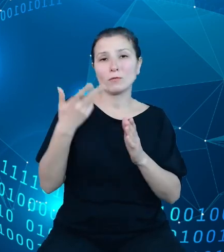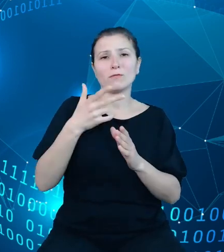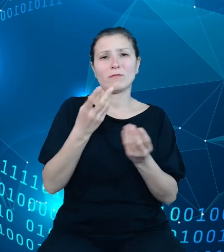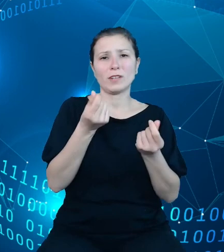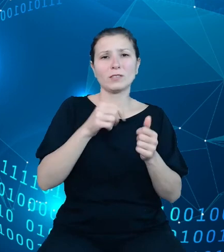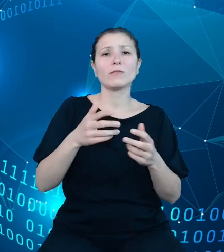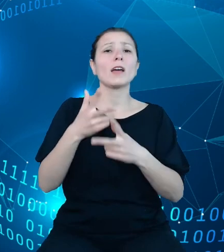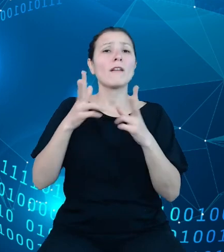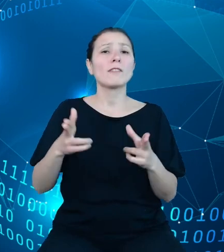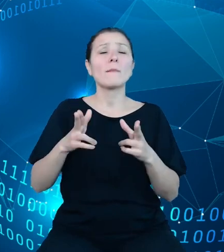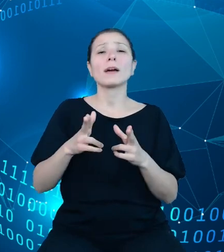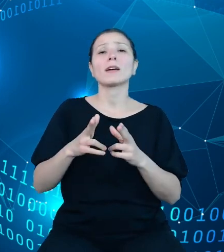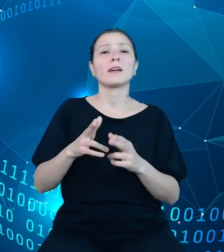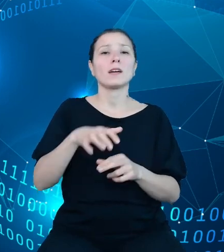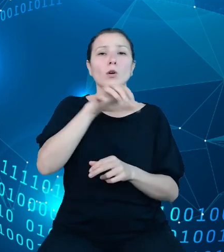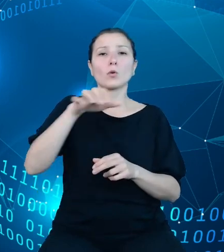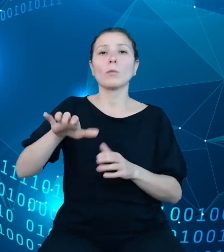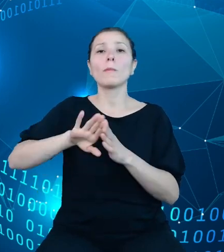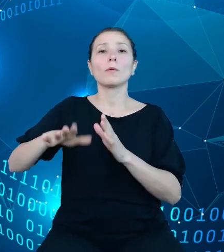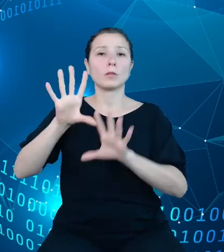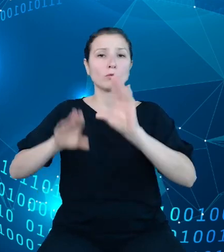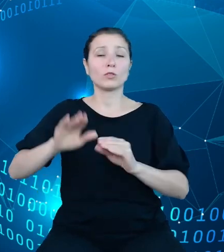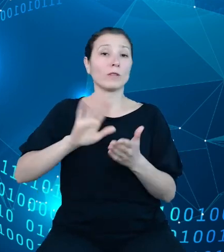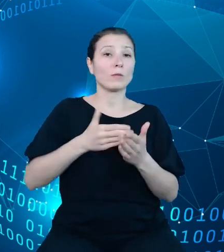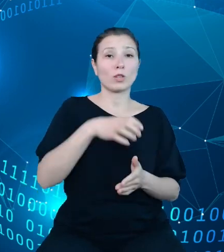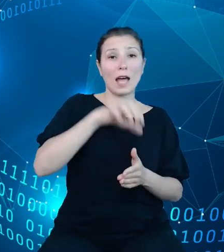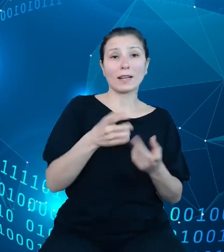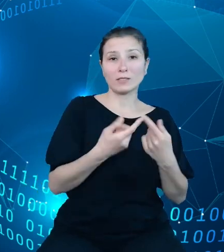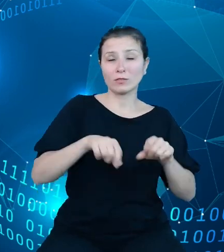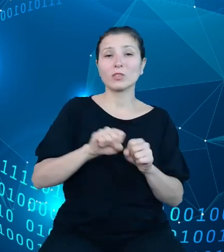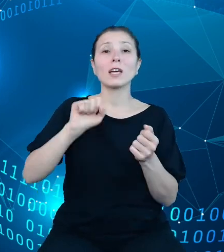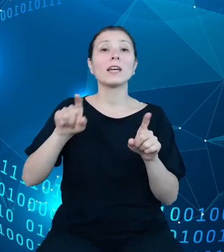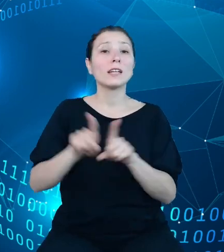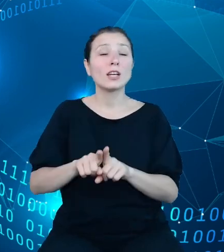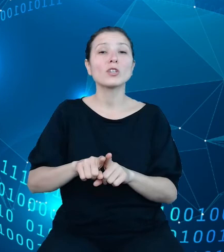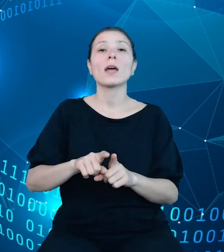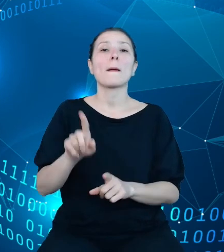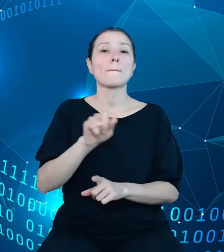agencji wykonawczych oraz państwowych osób prawnych. Od pewnego czasu możliwe